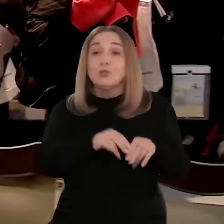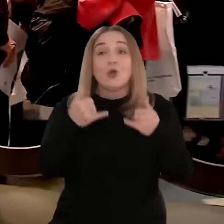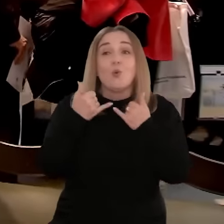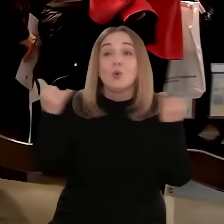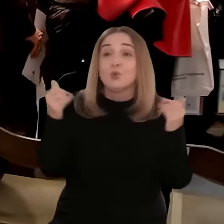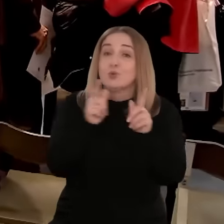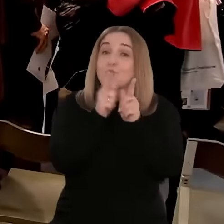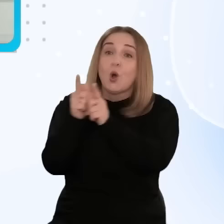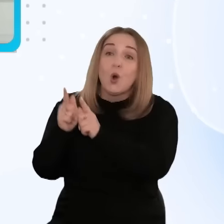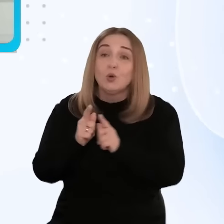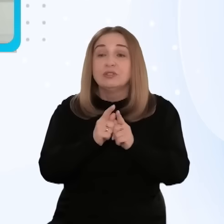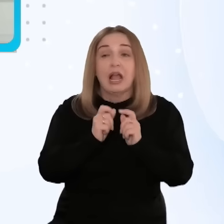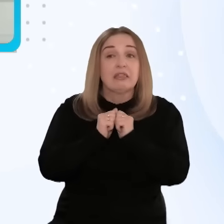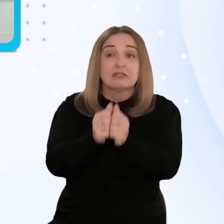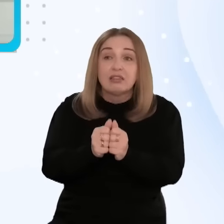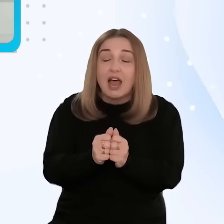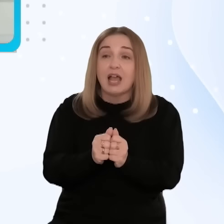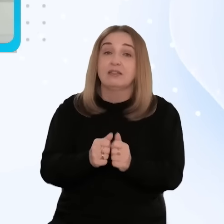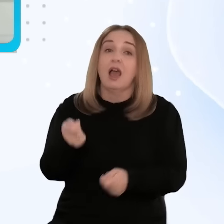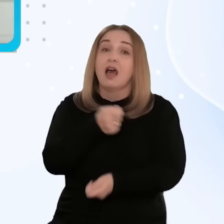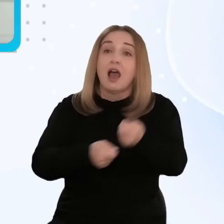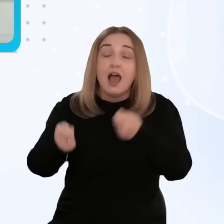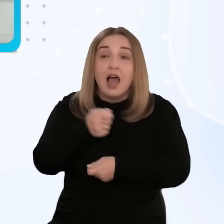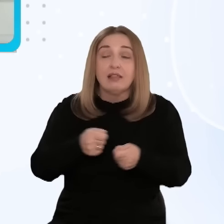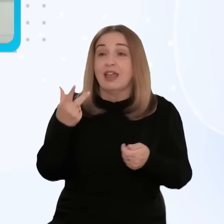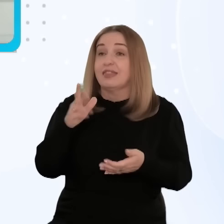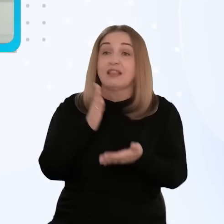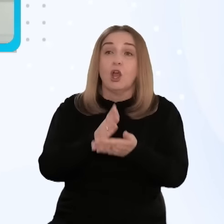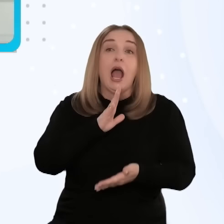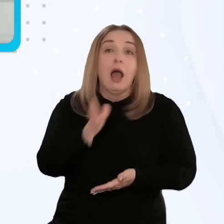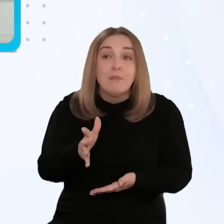międzynarodowych. Braliśmy udział w wielu przedsięwzięciach targowych